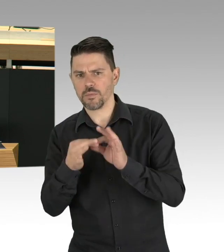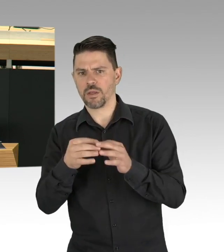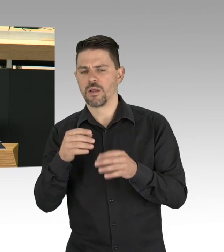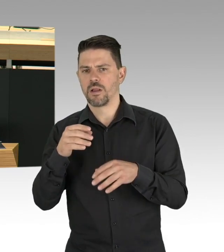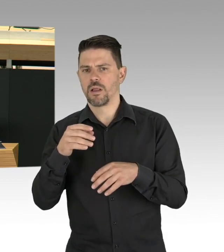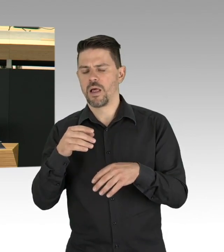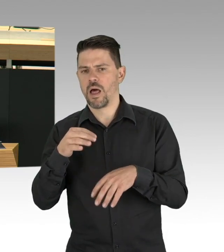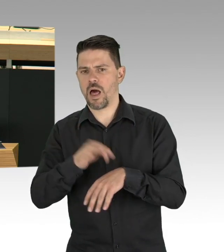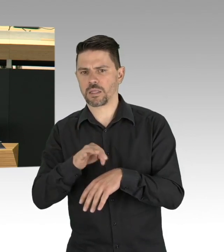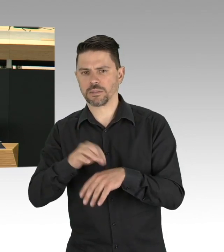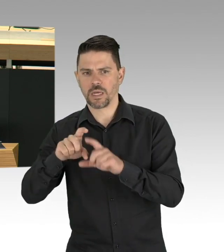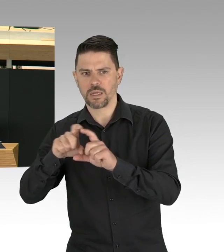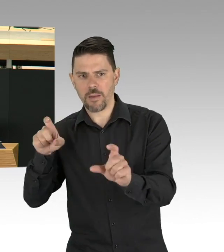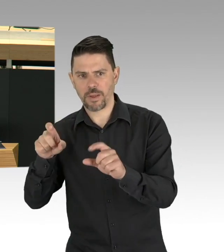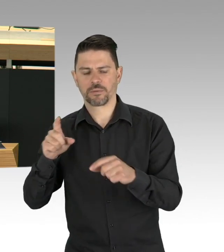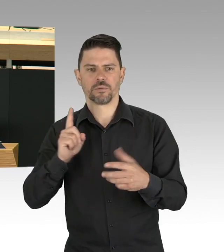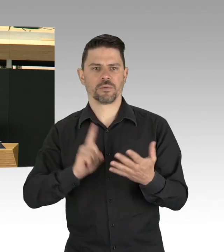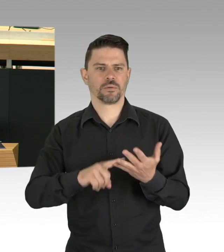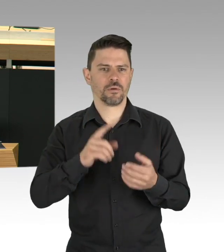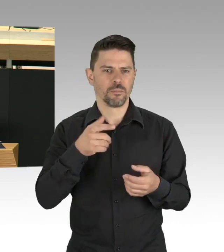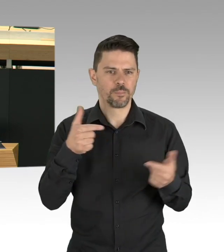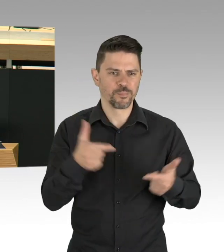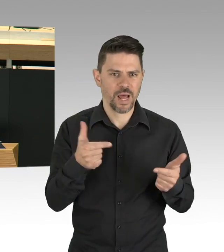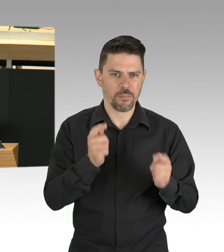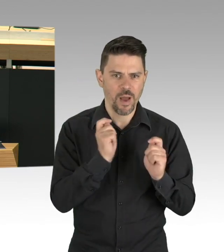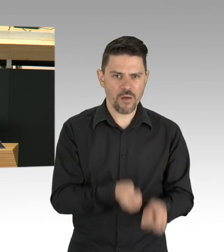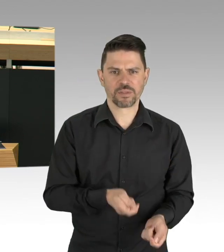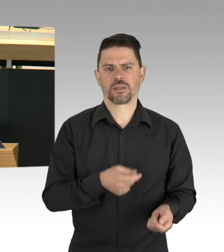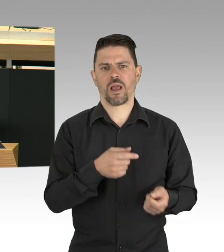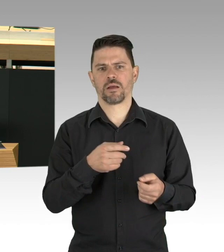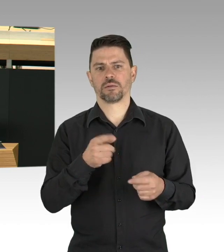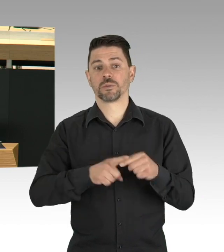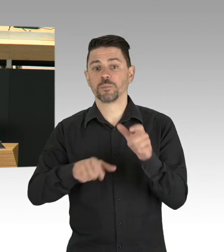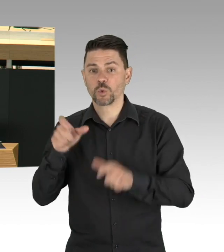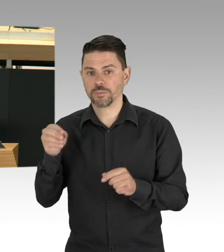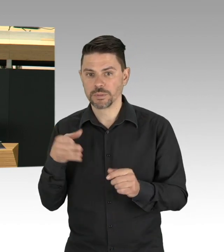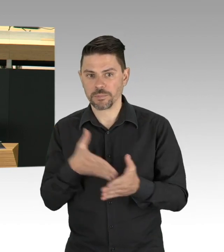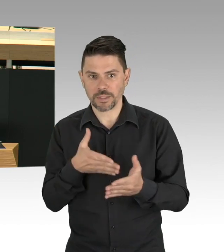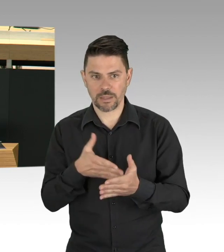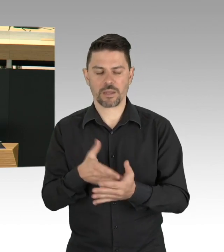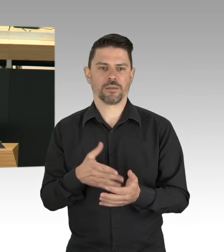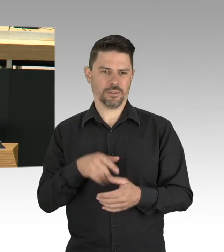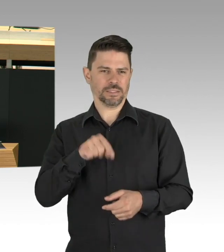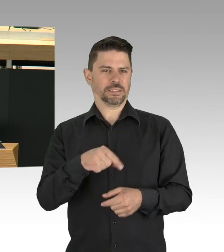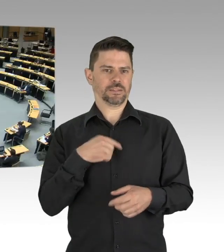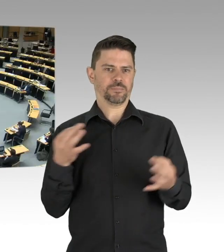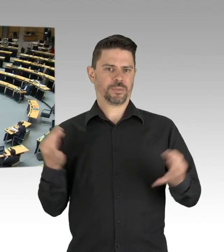Das kann breitere Legitimation und Akzeptanz verschaffen. (Beifall)